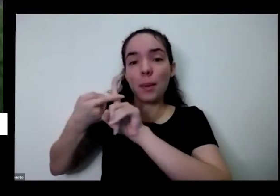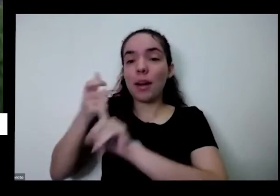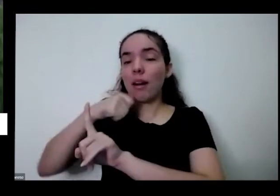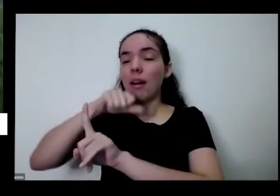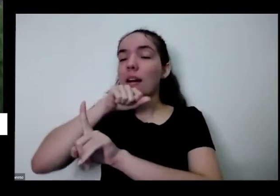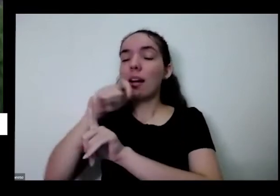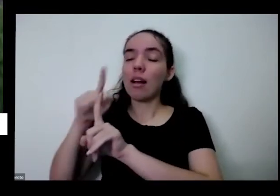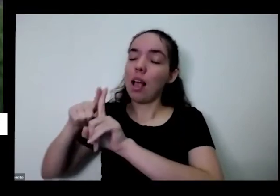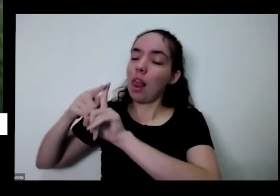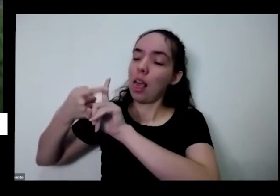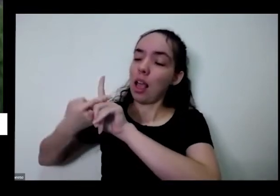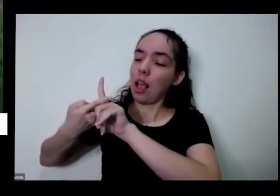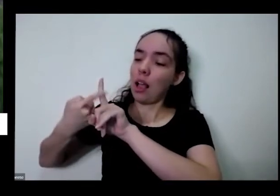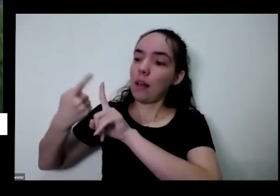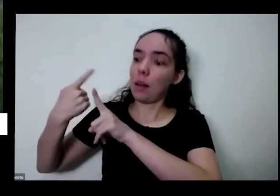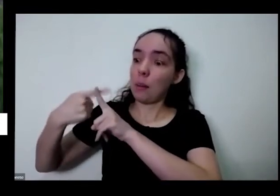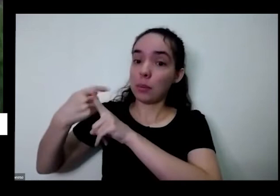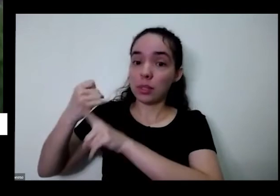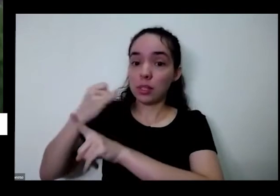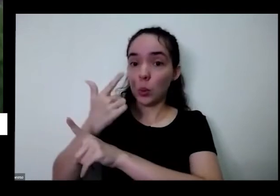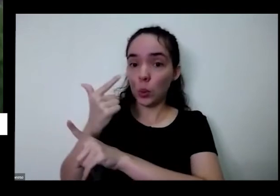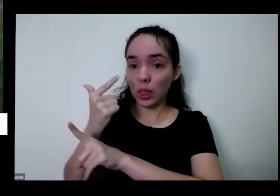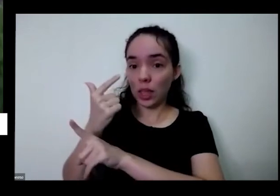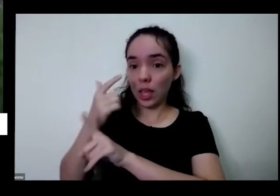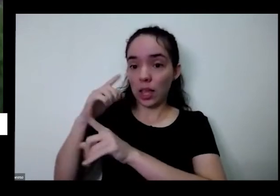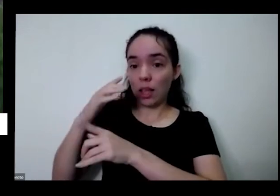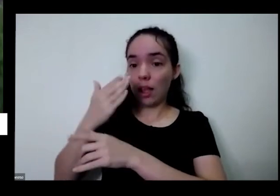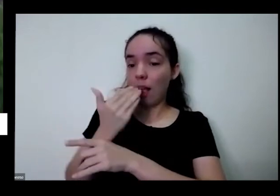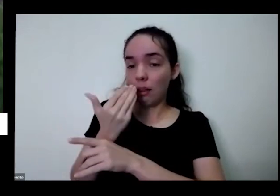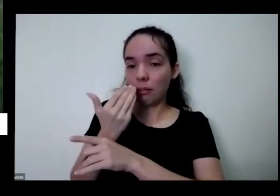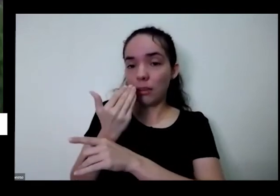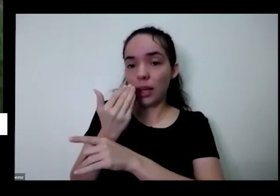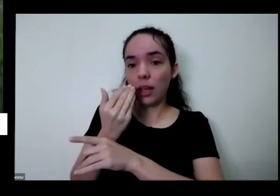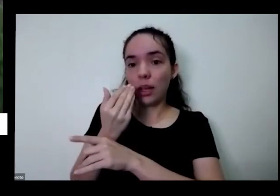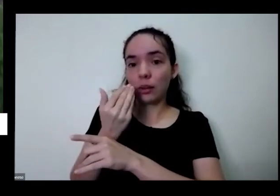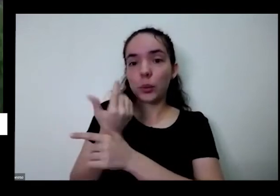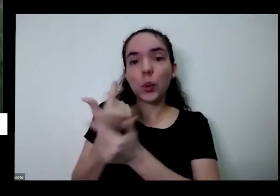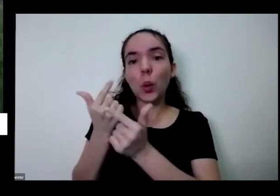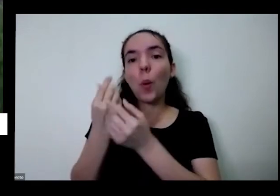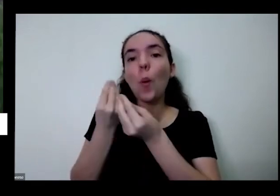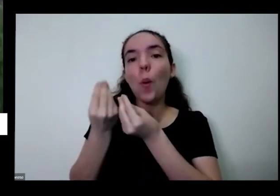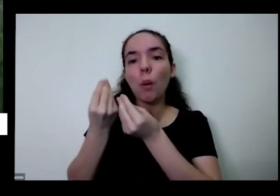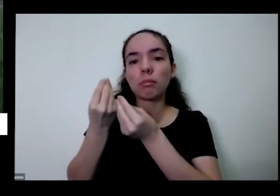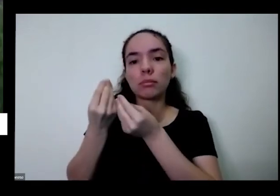você consegue produzir nem que seja Finanças e produzir todas essas coisas eu não sei produzem